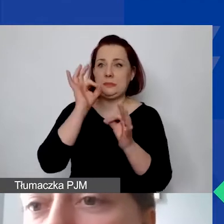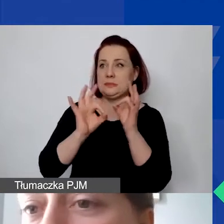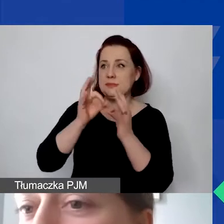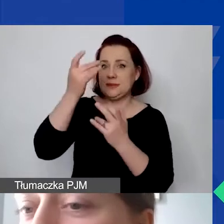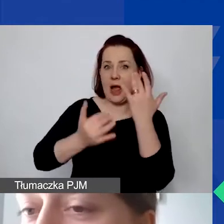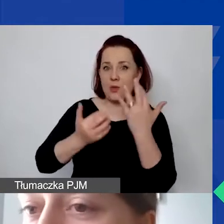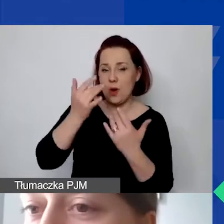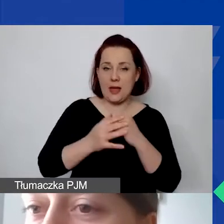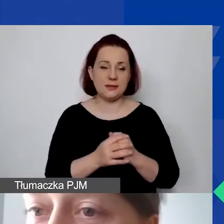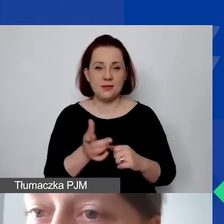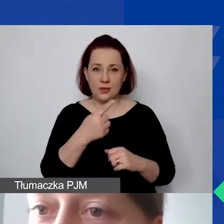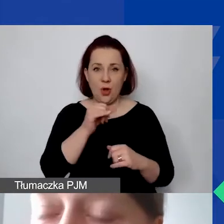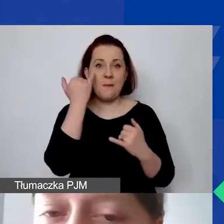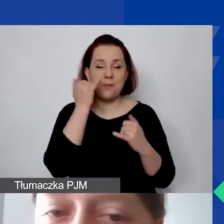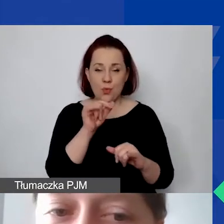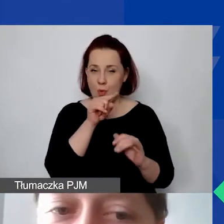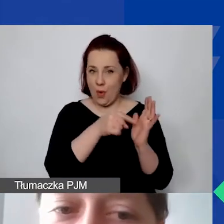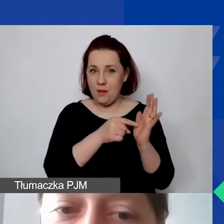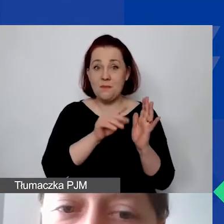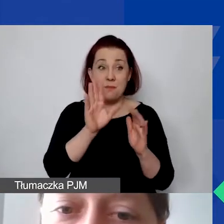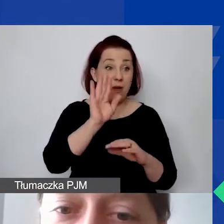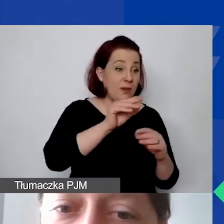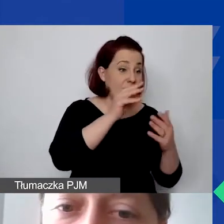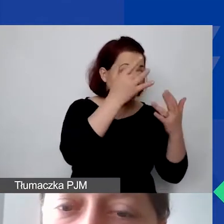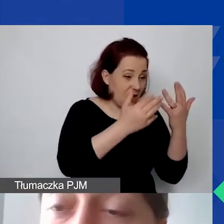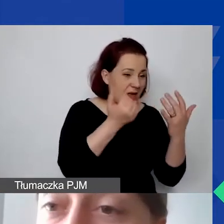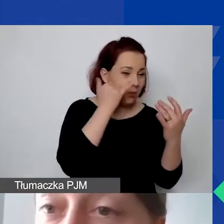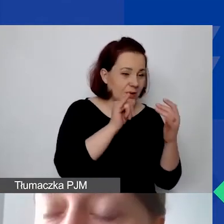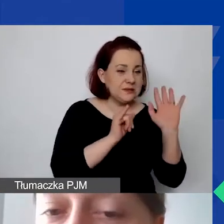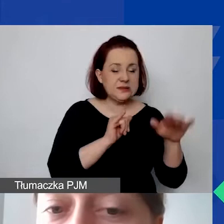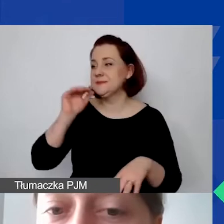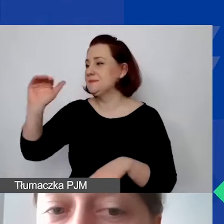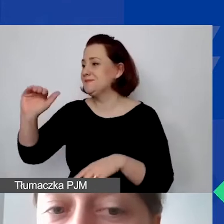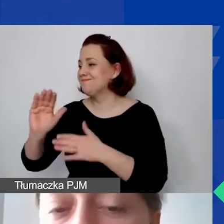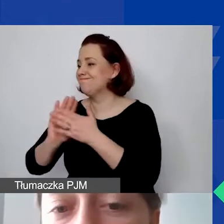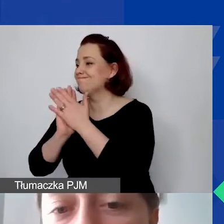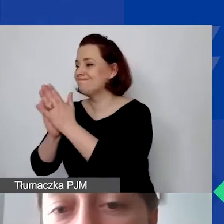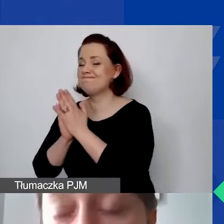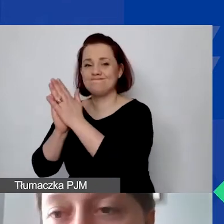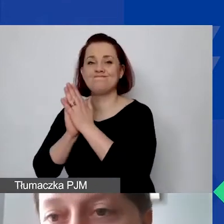My do państwa wracamy potem z prośbą o wprowadzenie kalkulacji